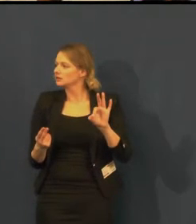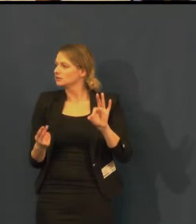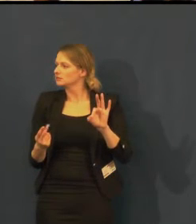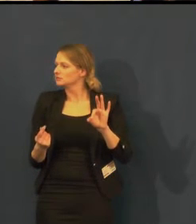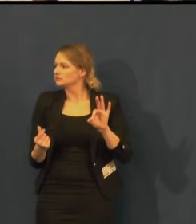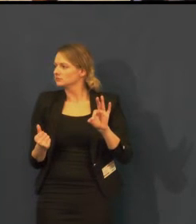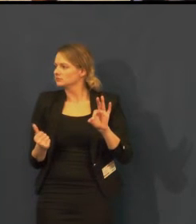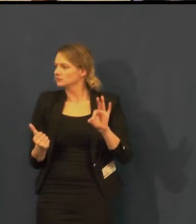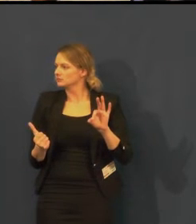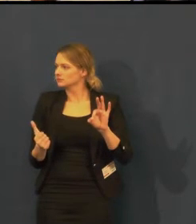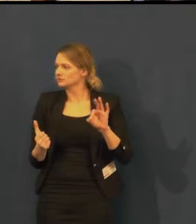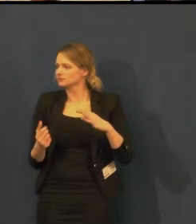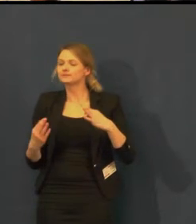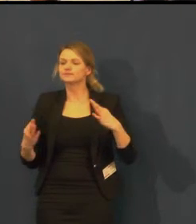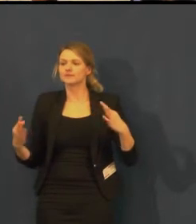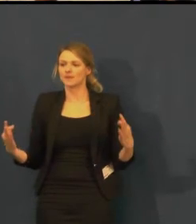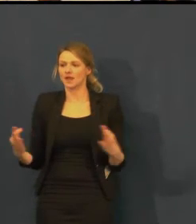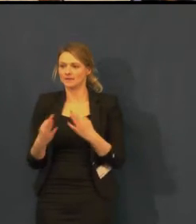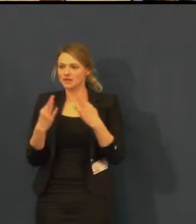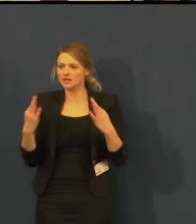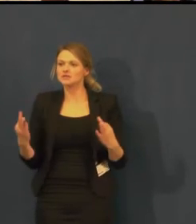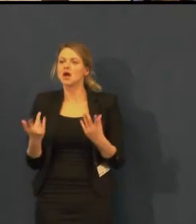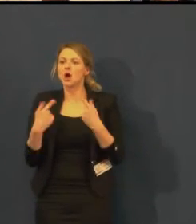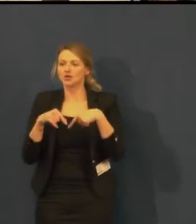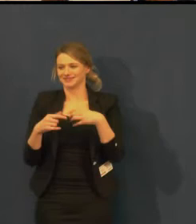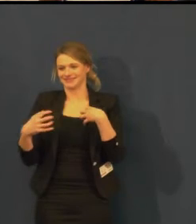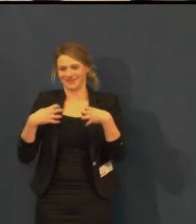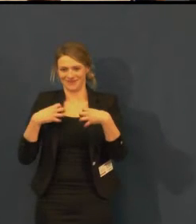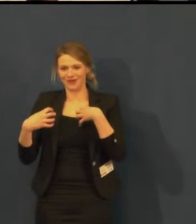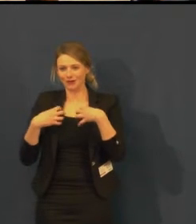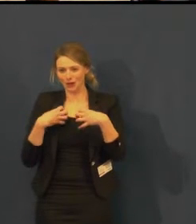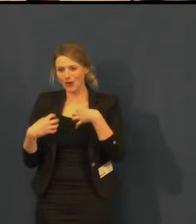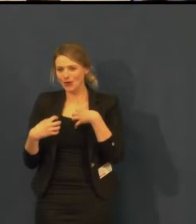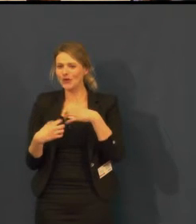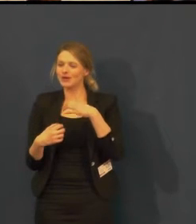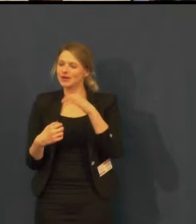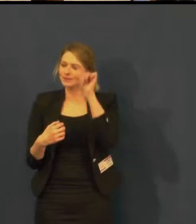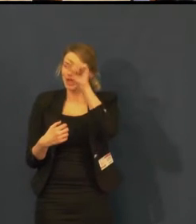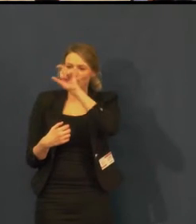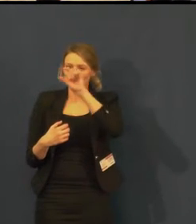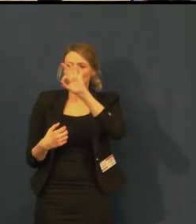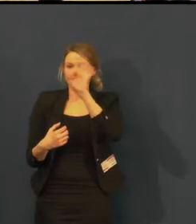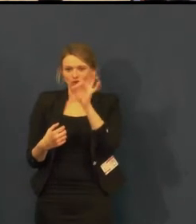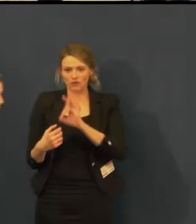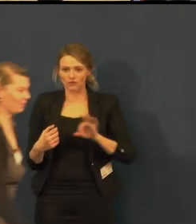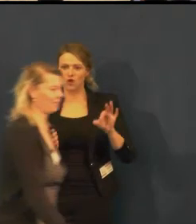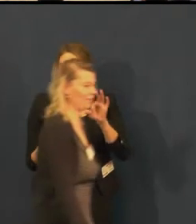která k nám přichází ze Švandova divadla na Smíchově v Praze,